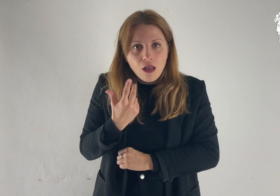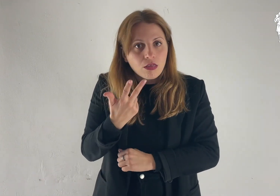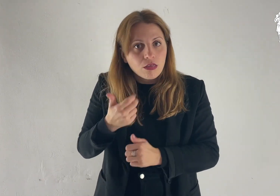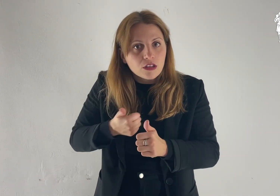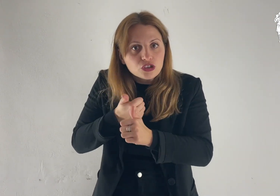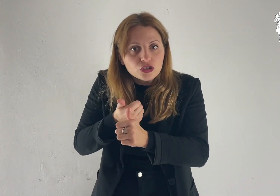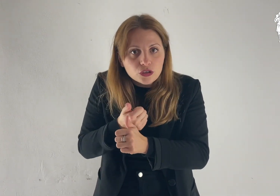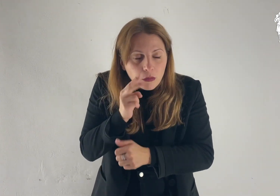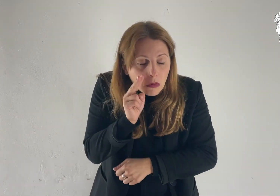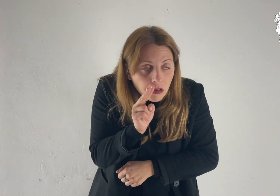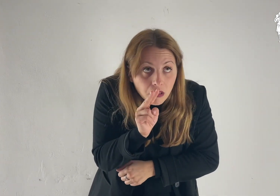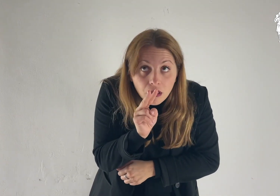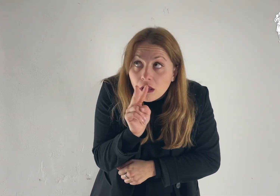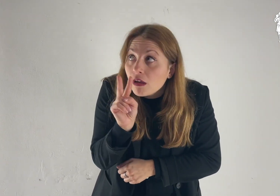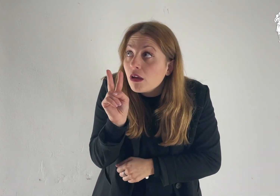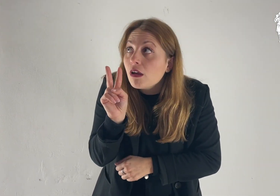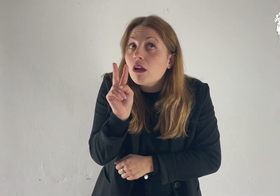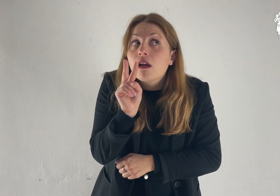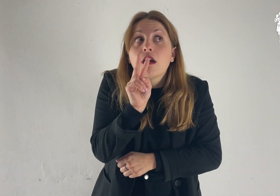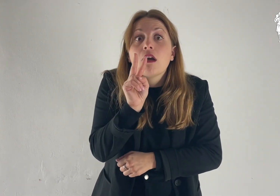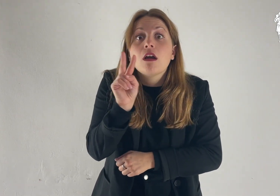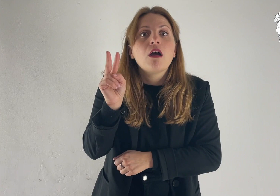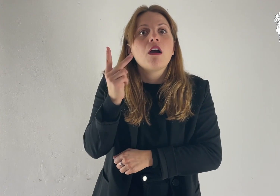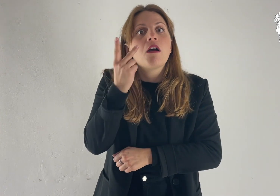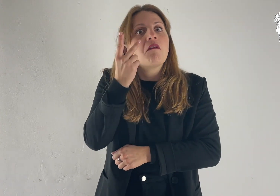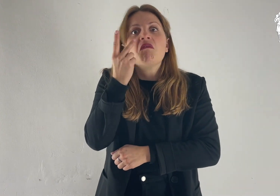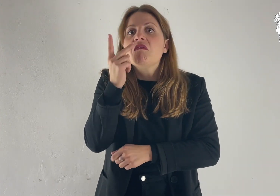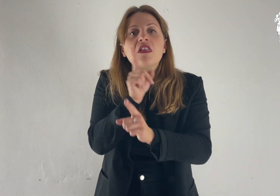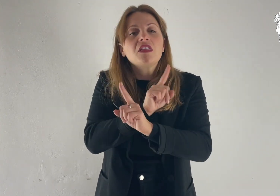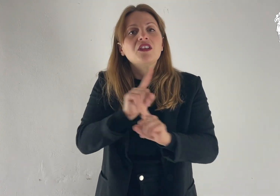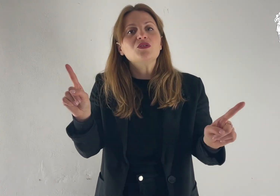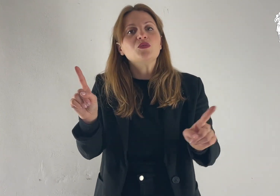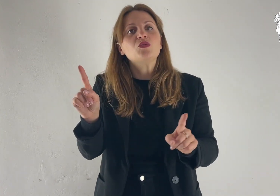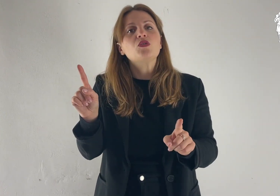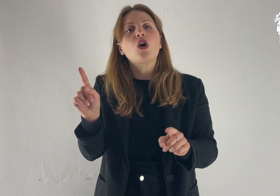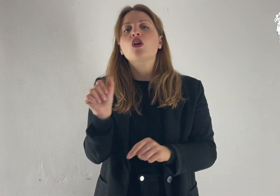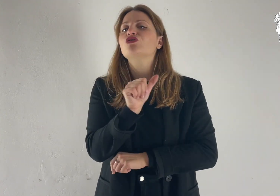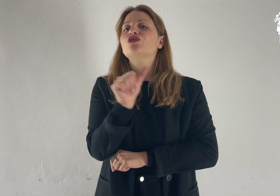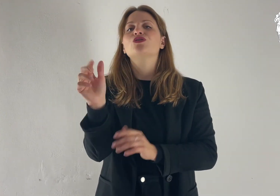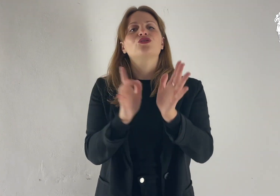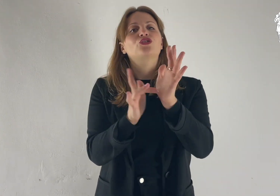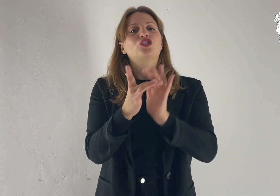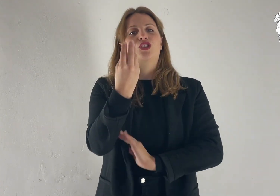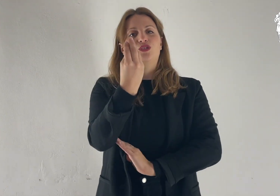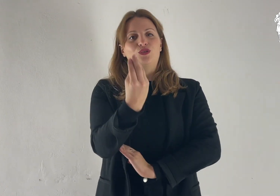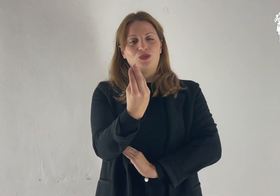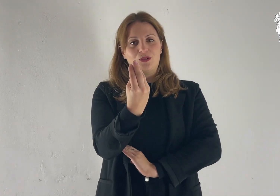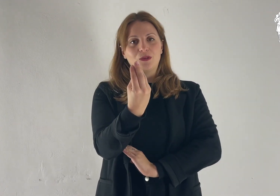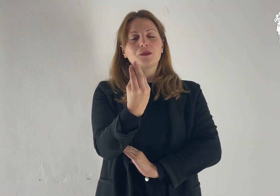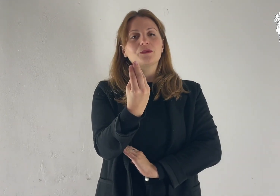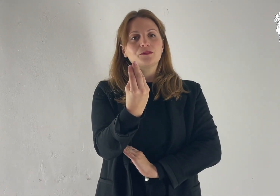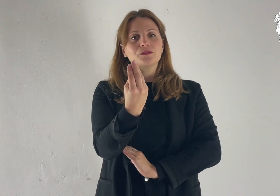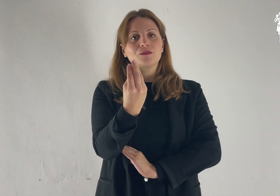Alzando gli occhi non videro nessuno, se non Gesù solo.